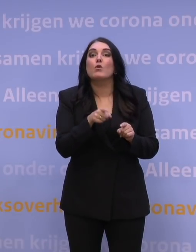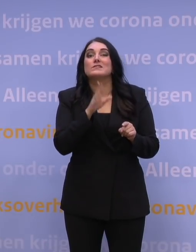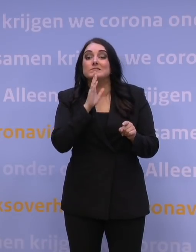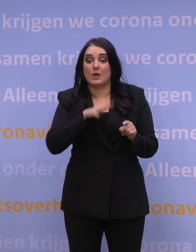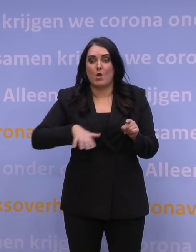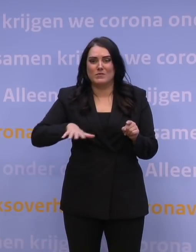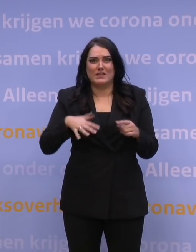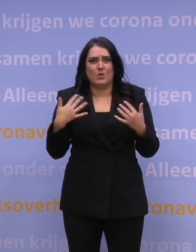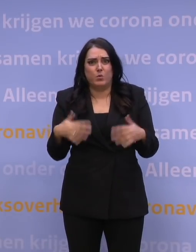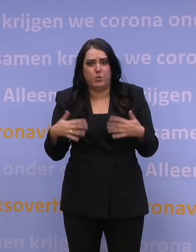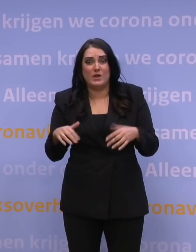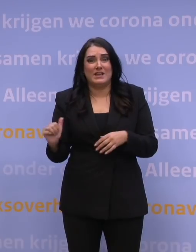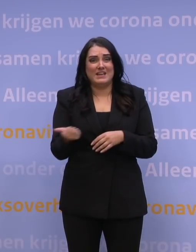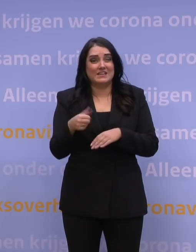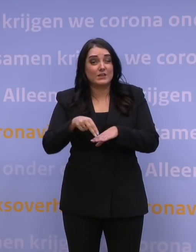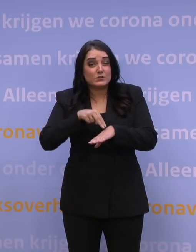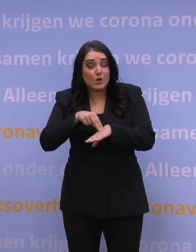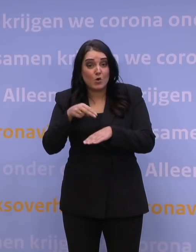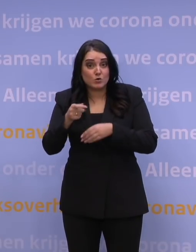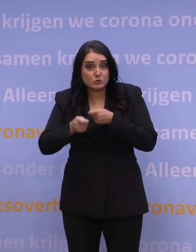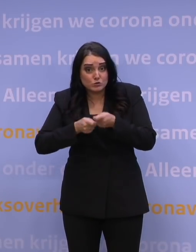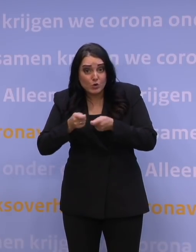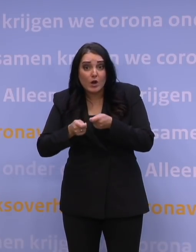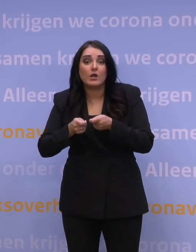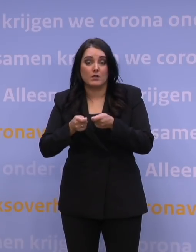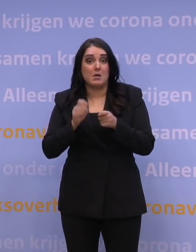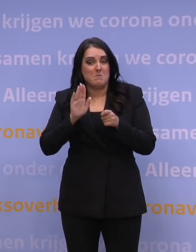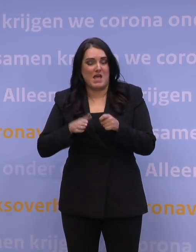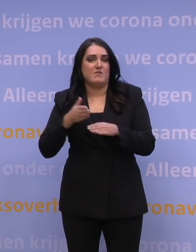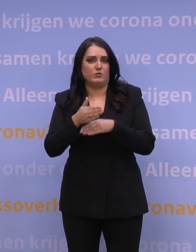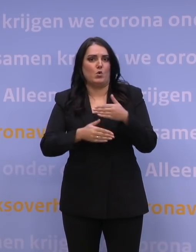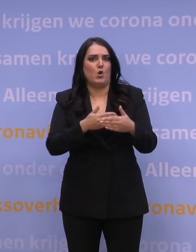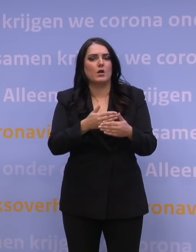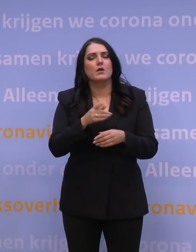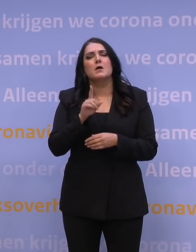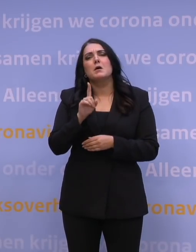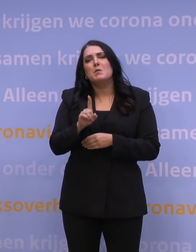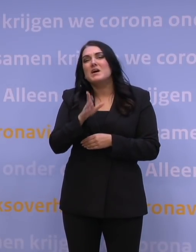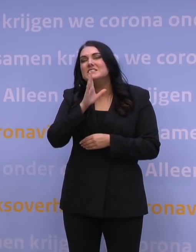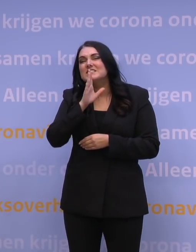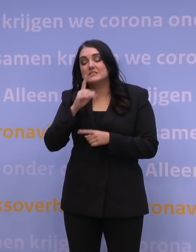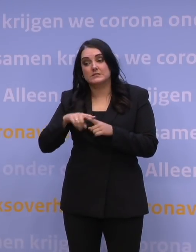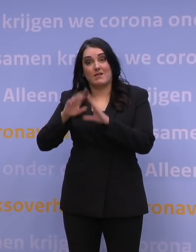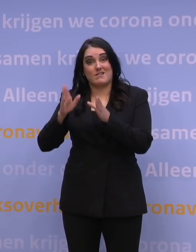voor iedereen die dat dringend nodig heeft, zorg beschikbaar blijft. Wat gaat er gebeuren als de ziekenhuisopnames weer stijgen